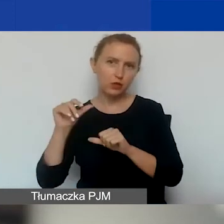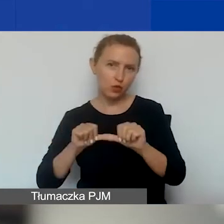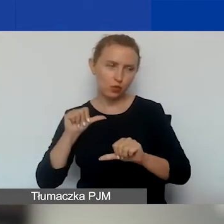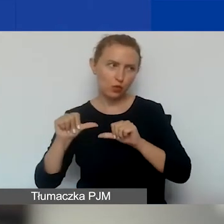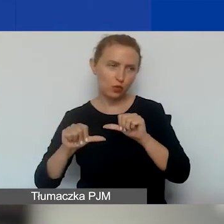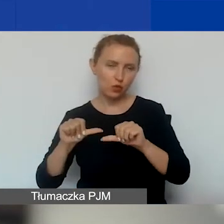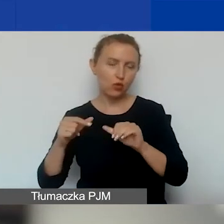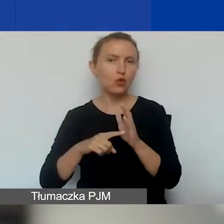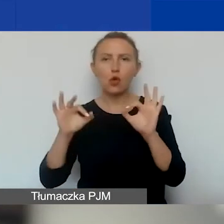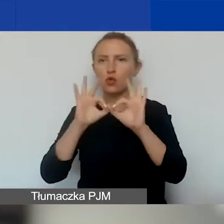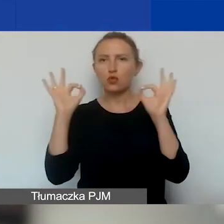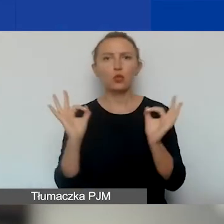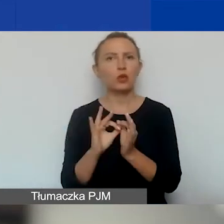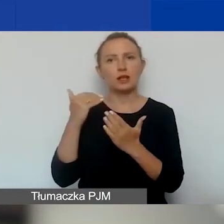To jest ogólna zasada w tym programie.